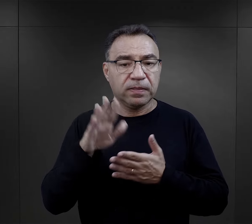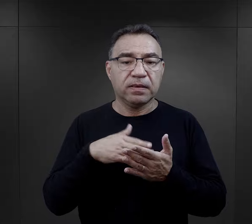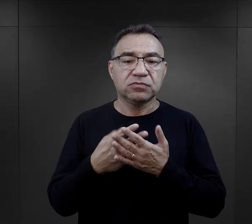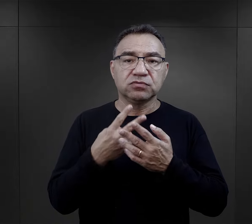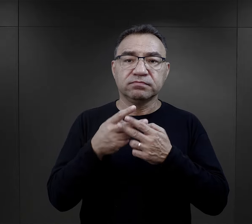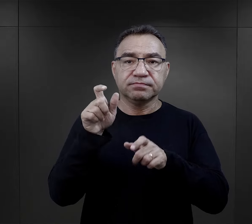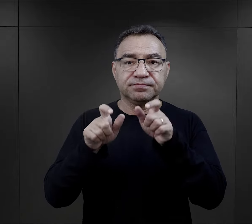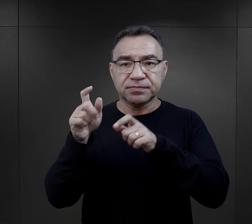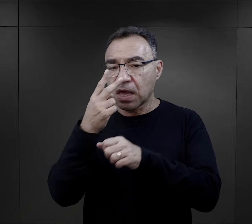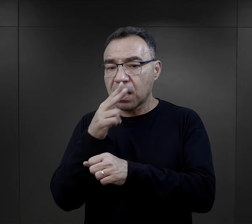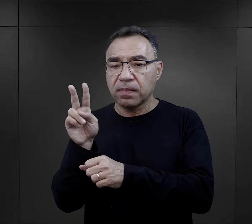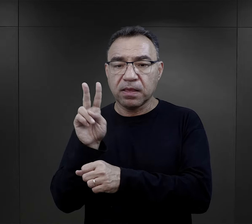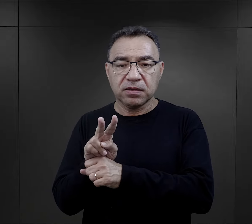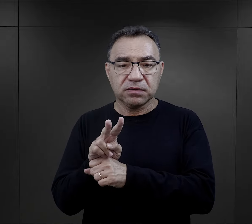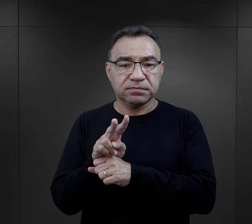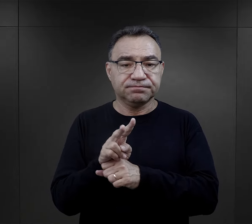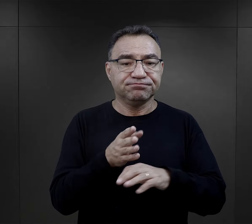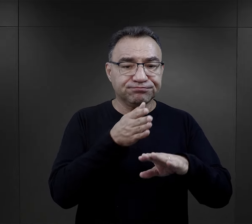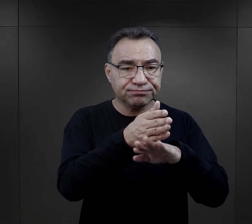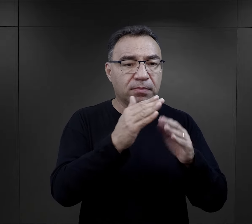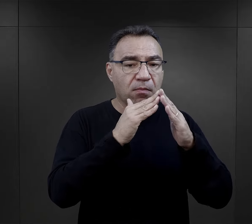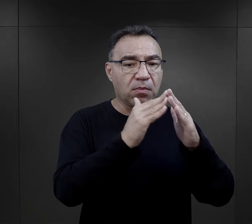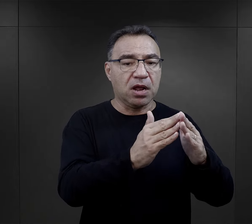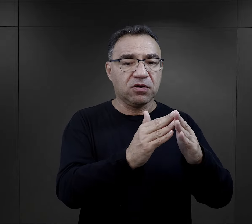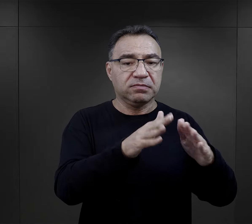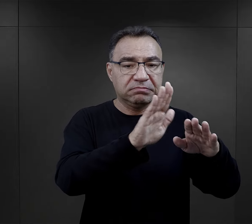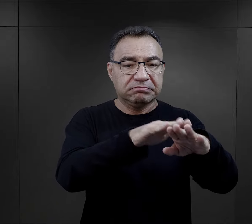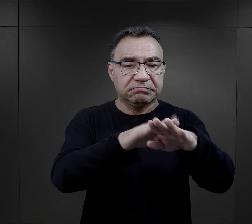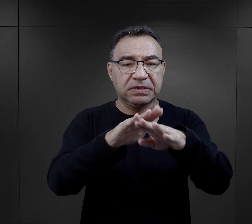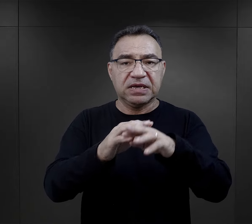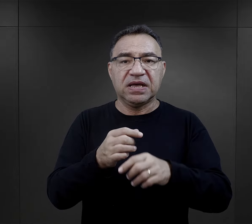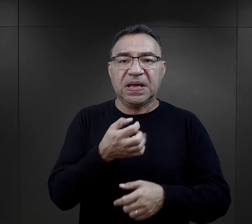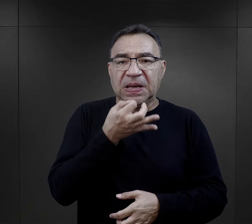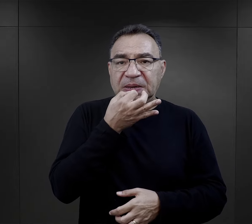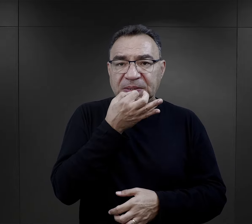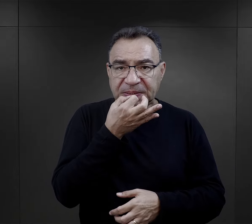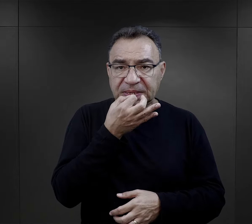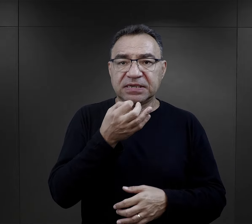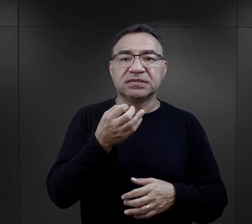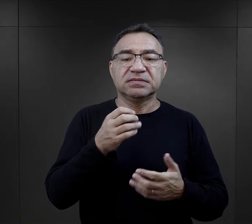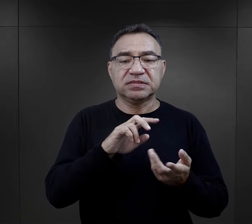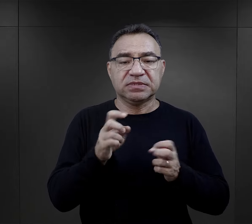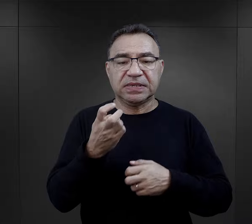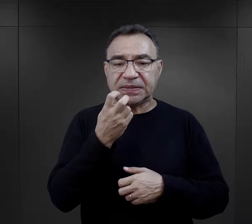więźniarki bądź nadzorczynie wchodziły do baraku i używając np. gwizdka,